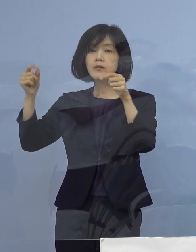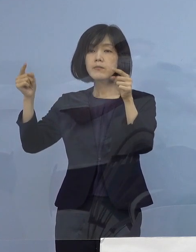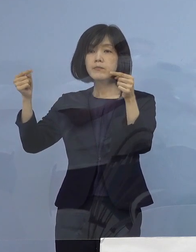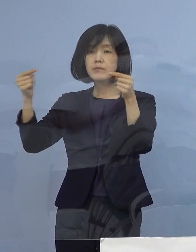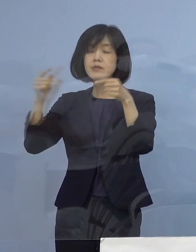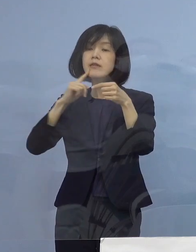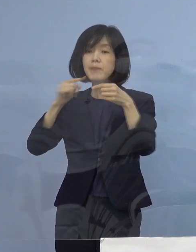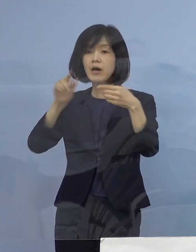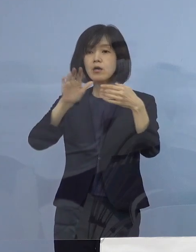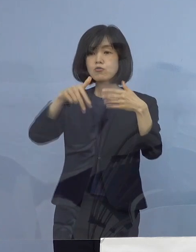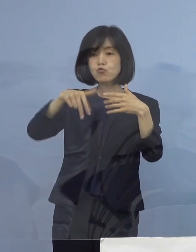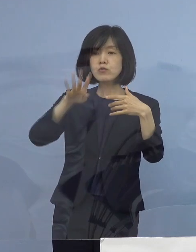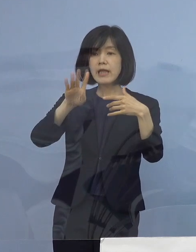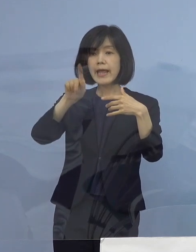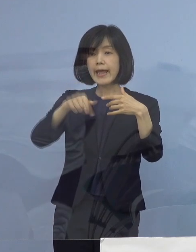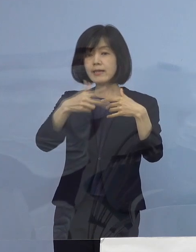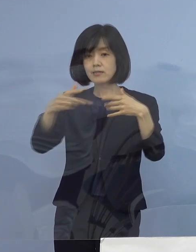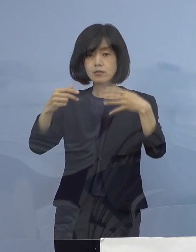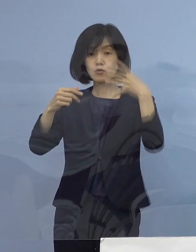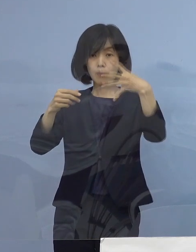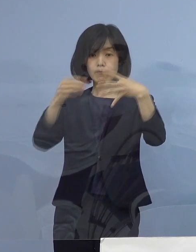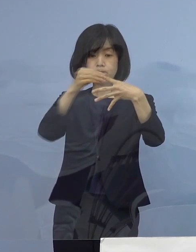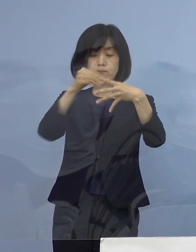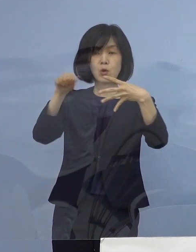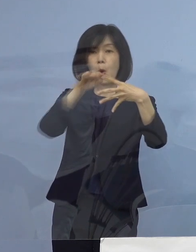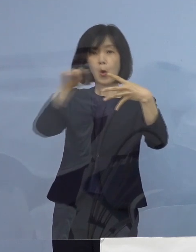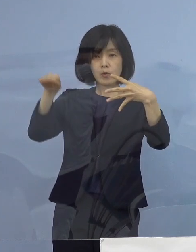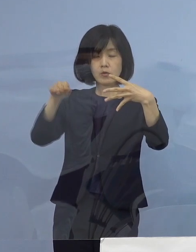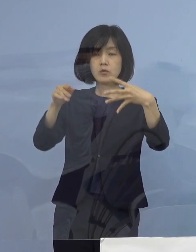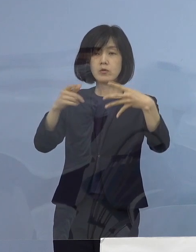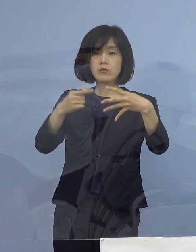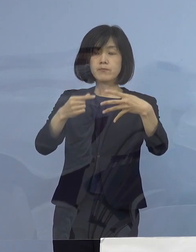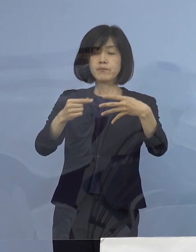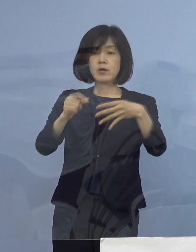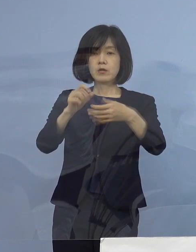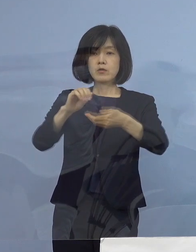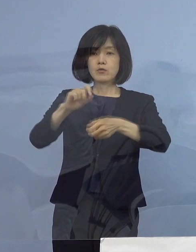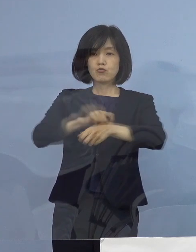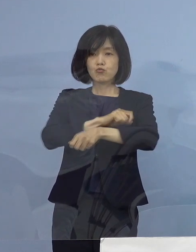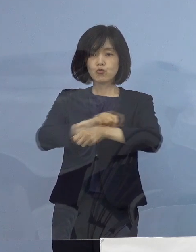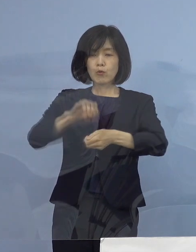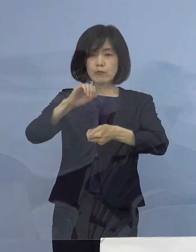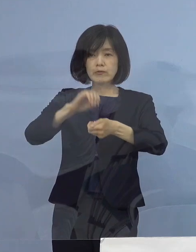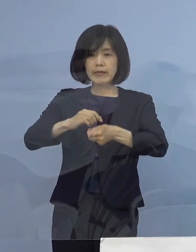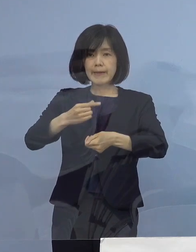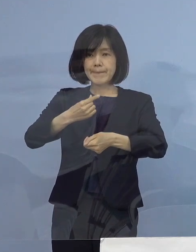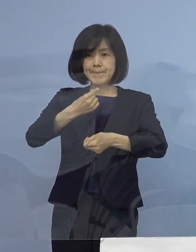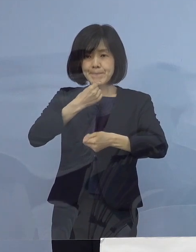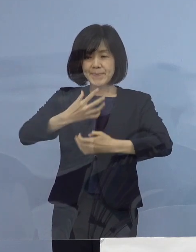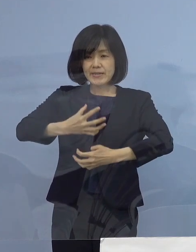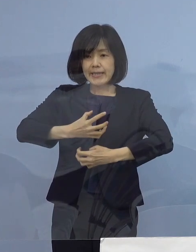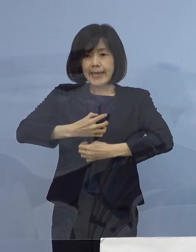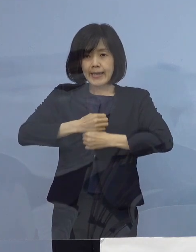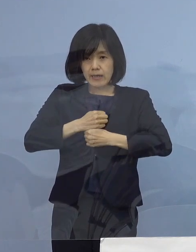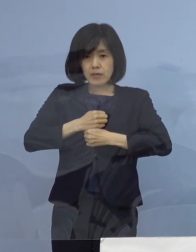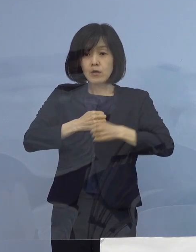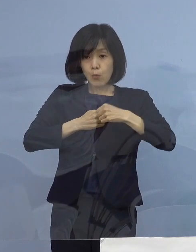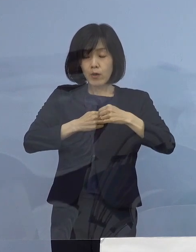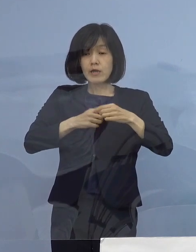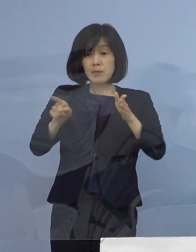徳島としては未知の領域「特定警戒」 本県で初めて発動をさせていただきました